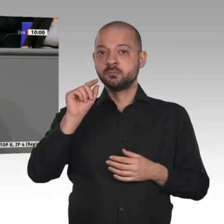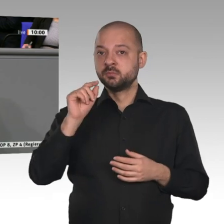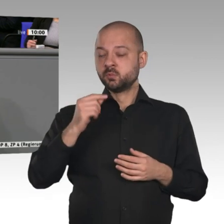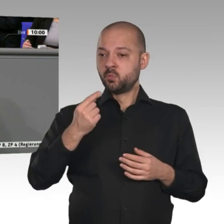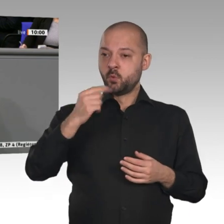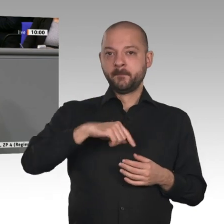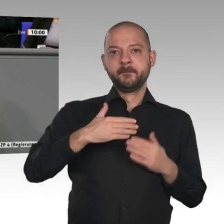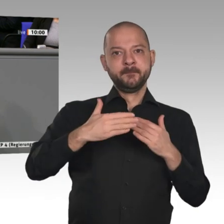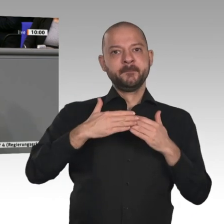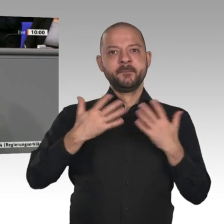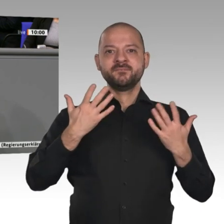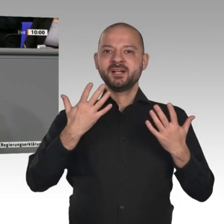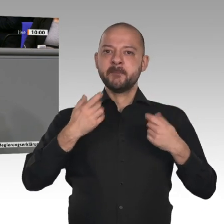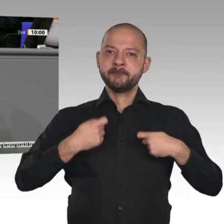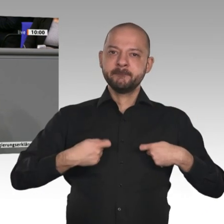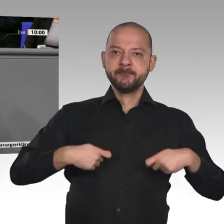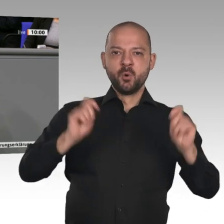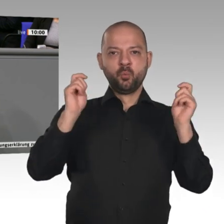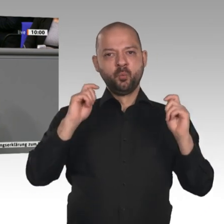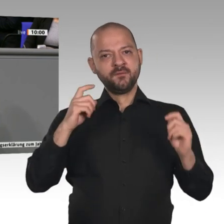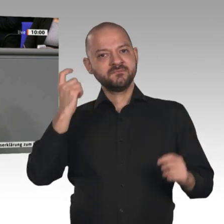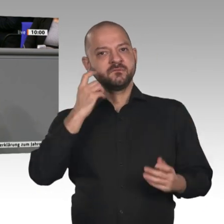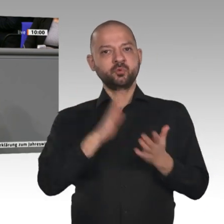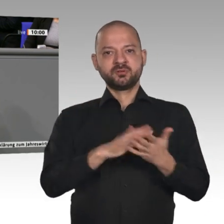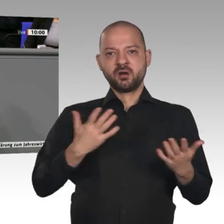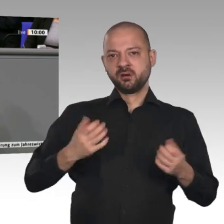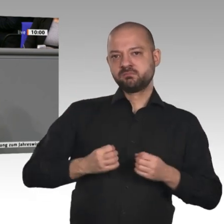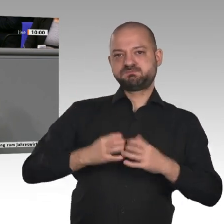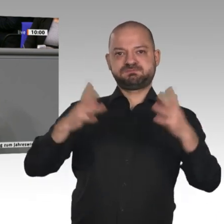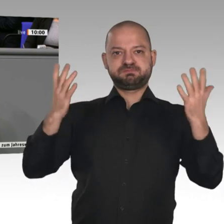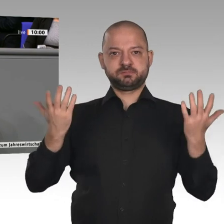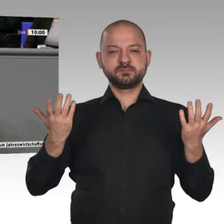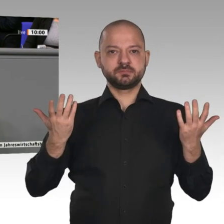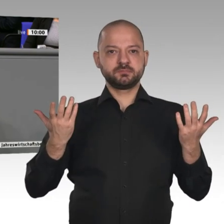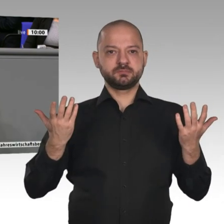im Baubereich, die noch nicht umgesetzt sind, die also dafür sorgen, dass noch